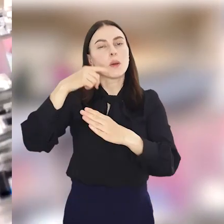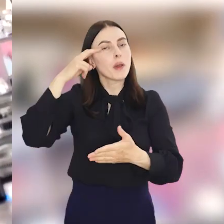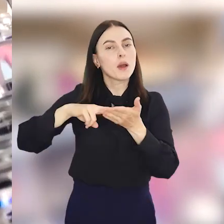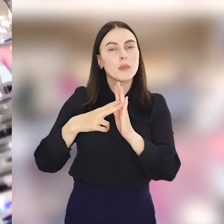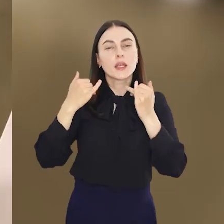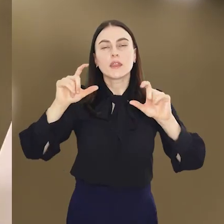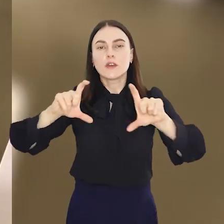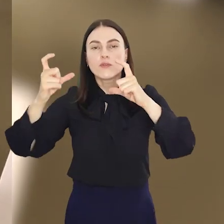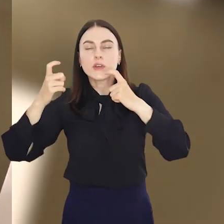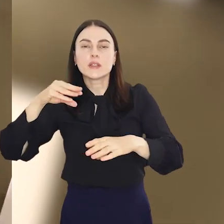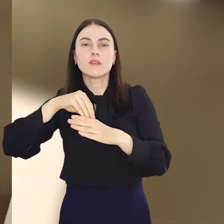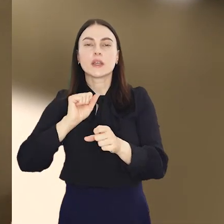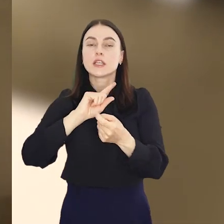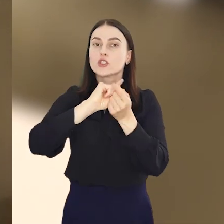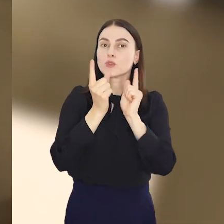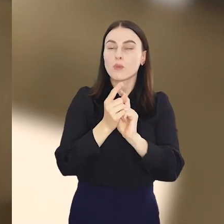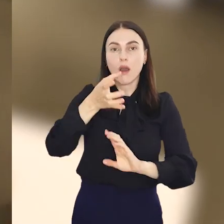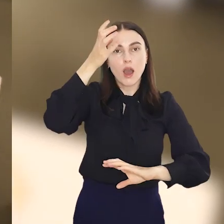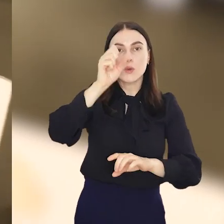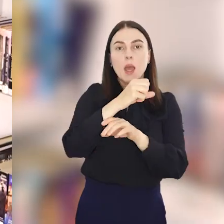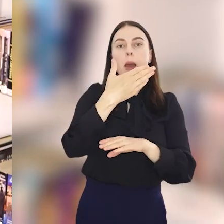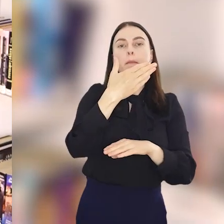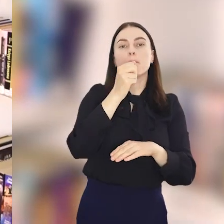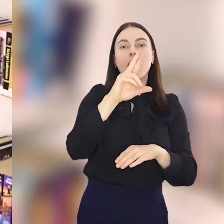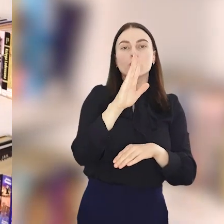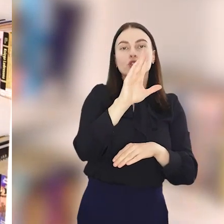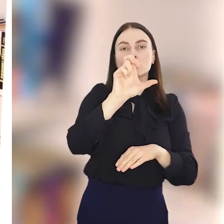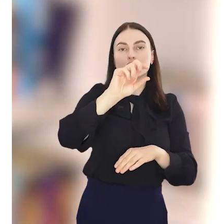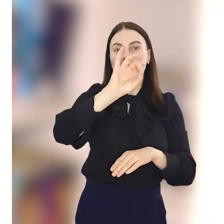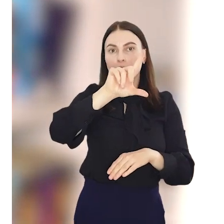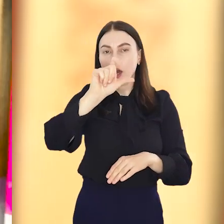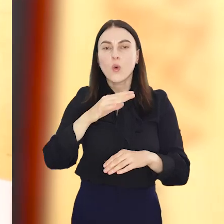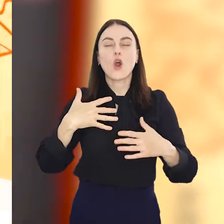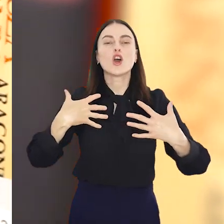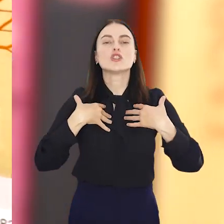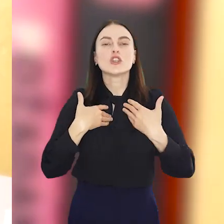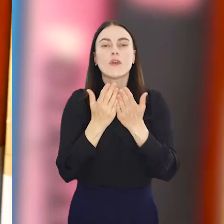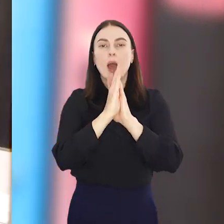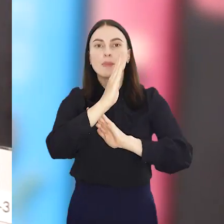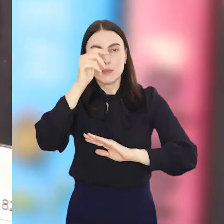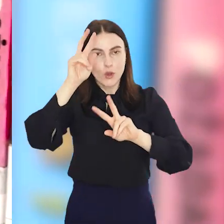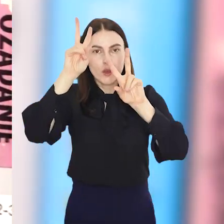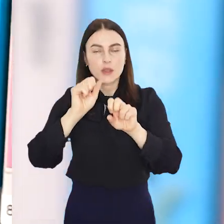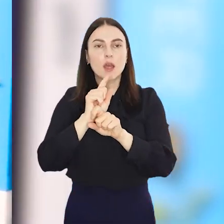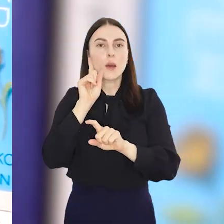Wśród zaplanowanych atrakcji, m.in. spotkanie autorskie z Mariuszem Szczygłem, Żywa Biblioteka, wyjątkowy